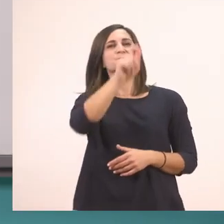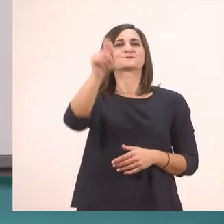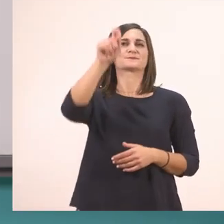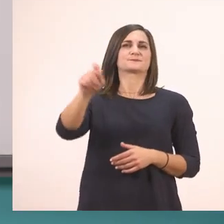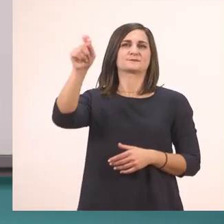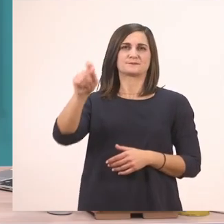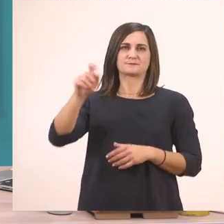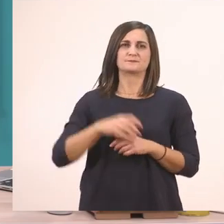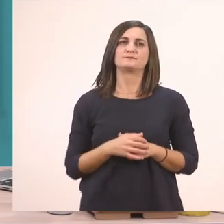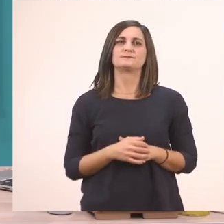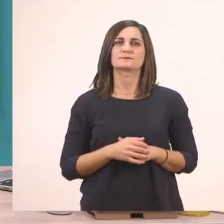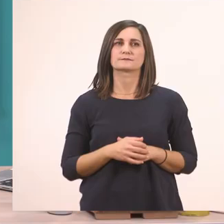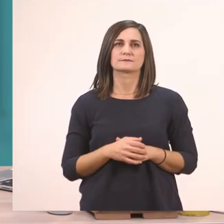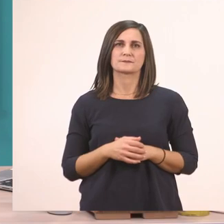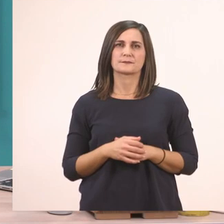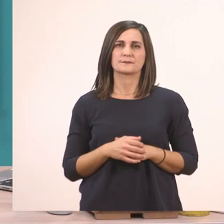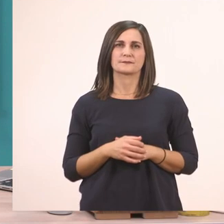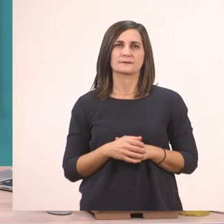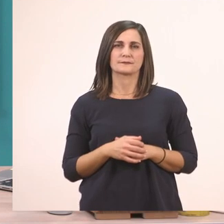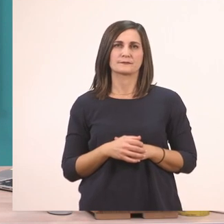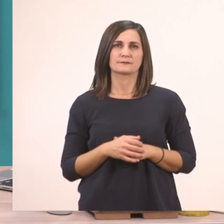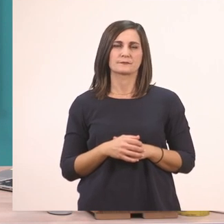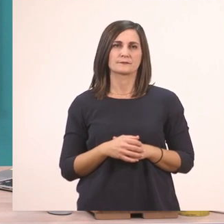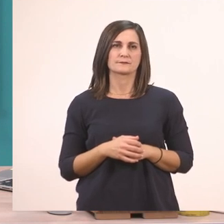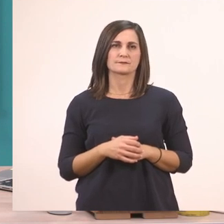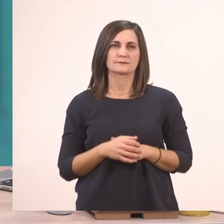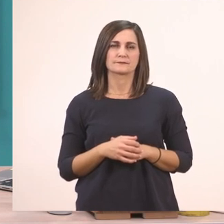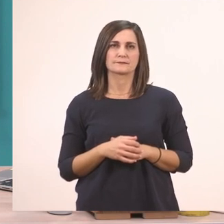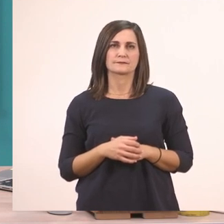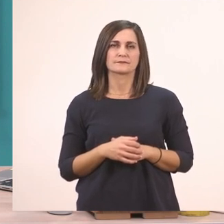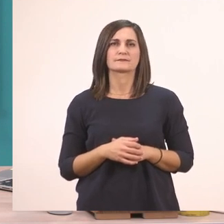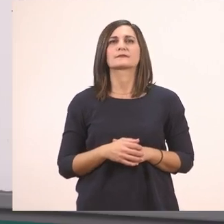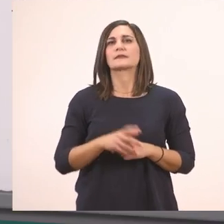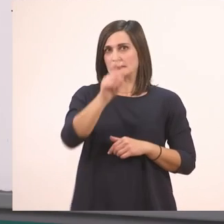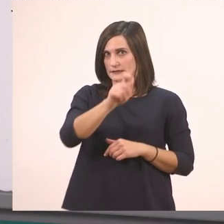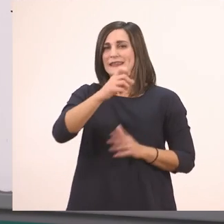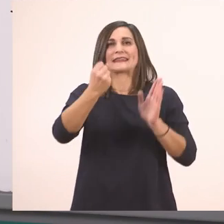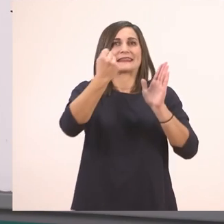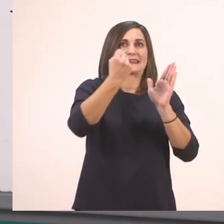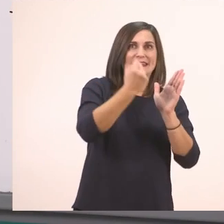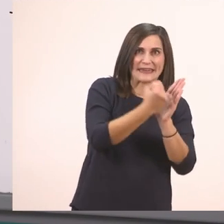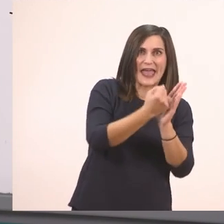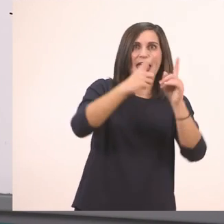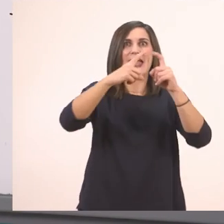Και τι έχεις...